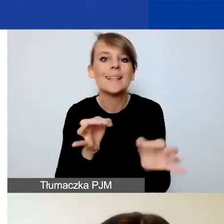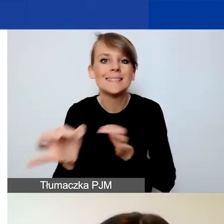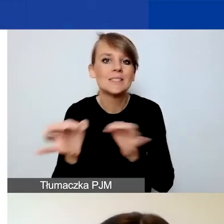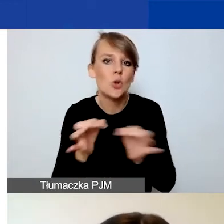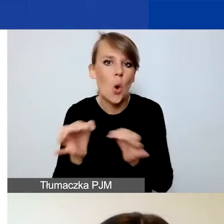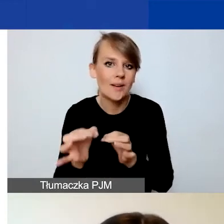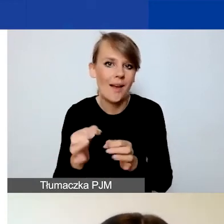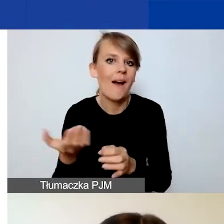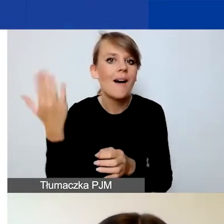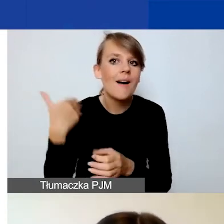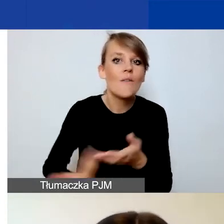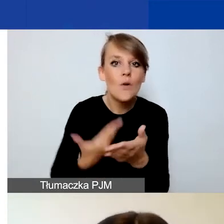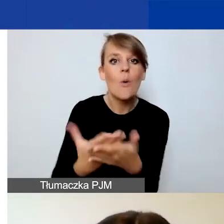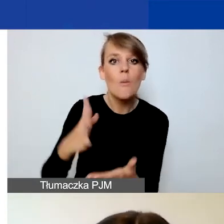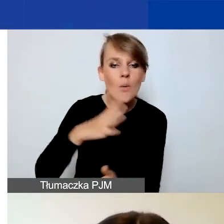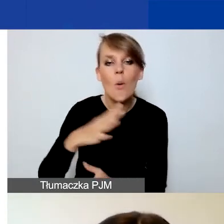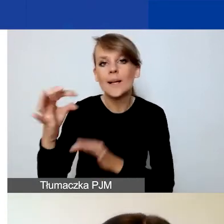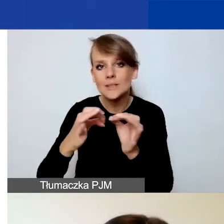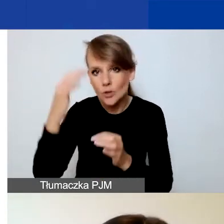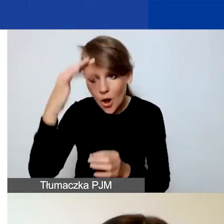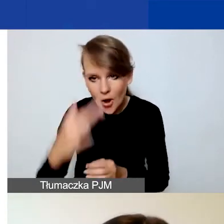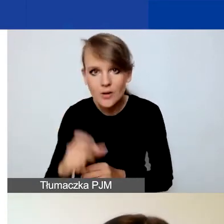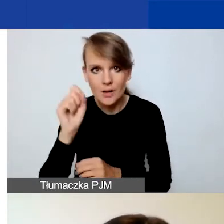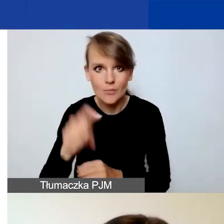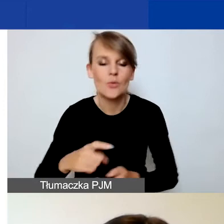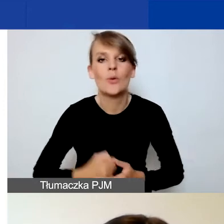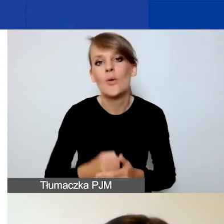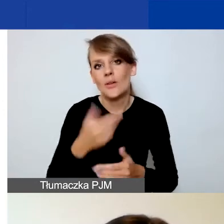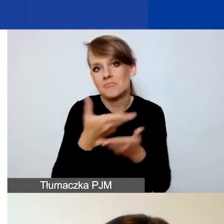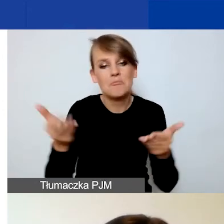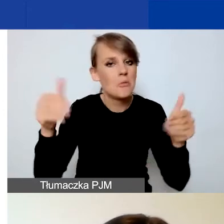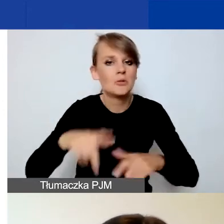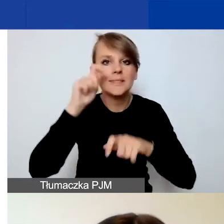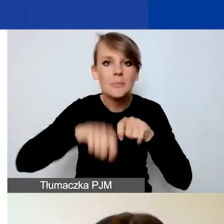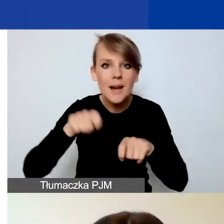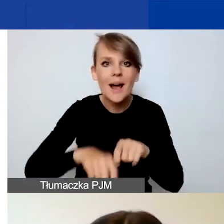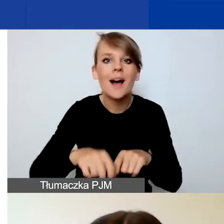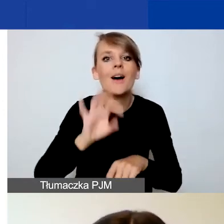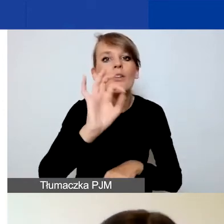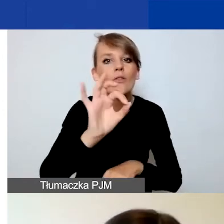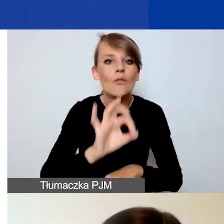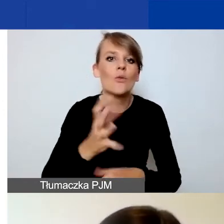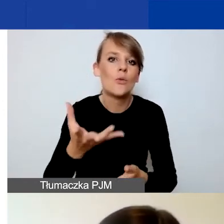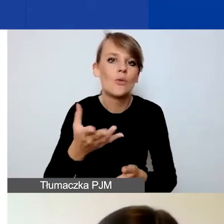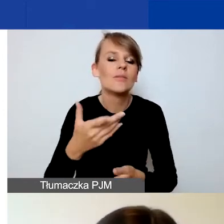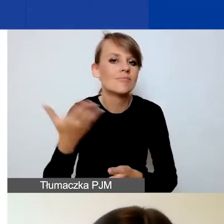więc będziecie mogli sprawdzić wasze szkice bądź złożone projekty.